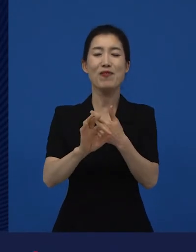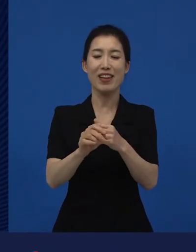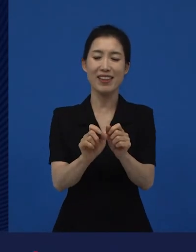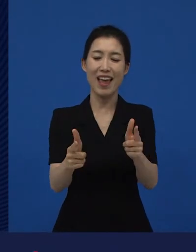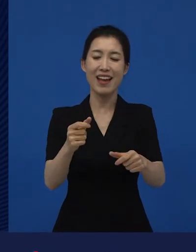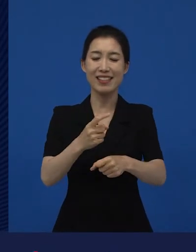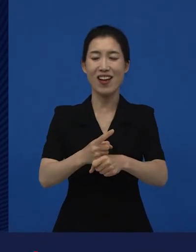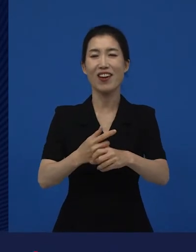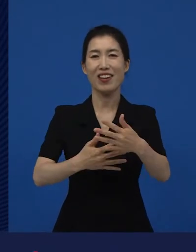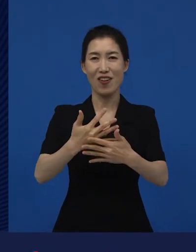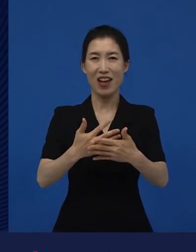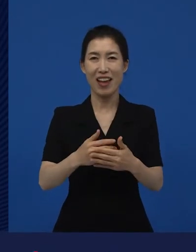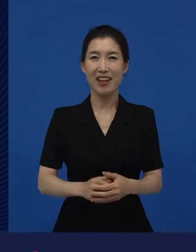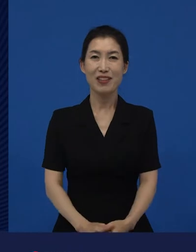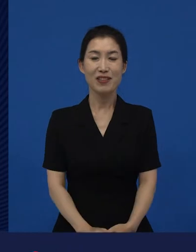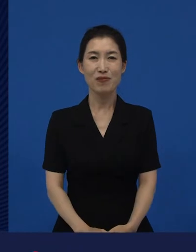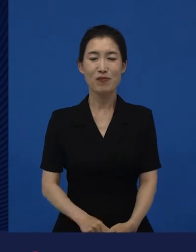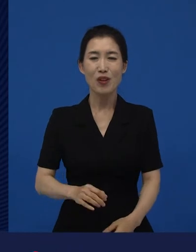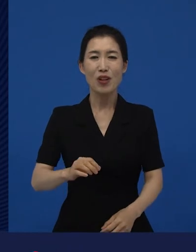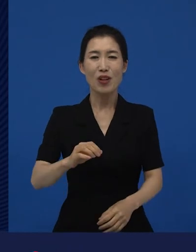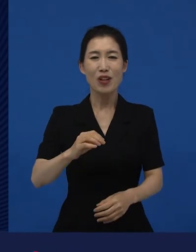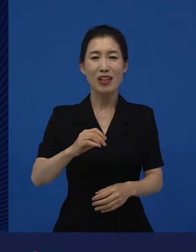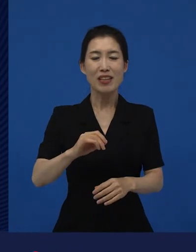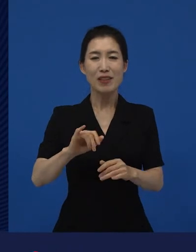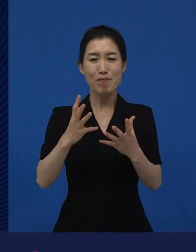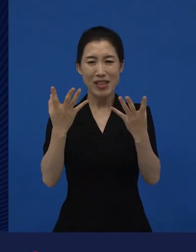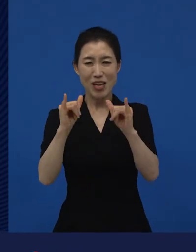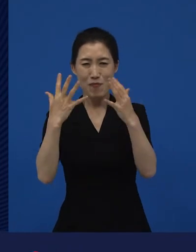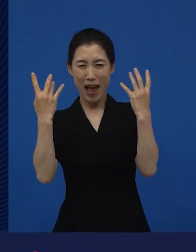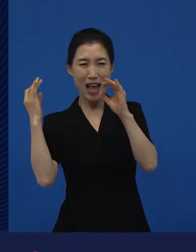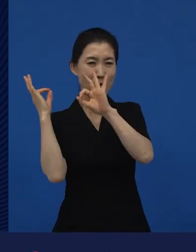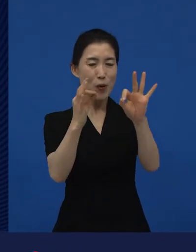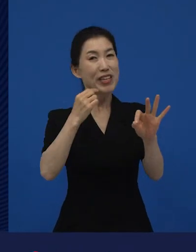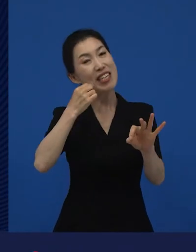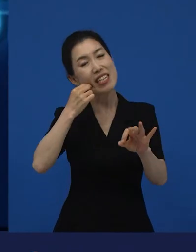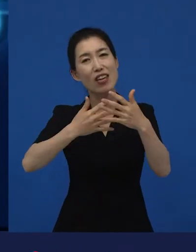우리가 보통 알고 있는 다양성 영화라고 하는 영화들을 말하고 있고요.